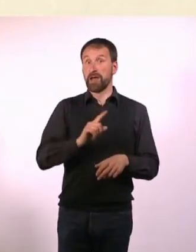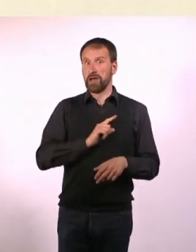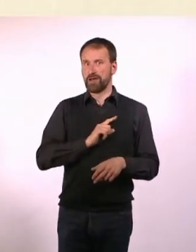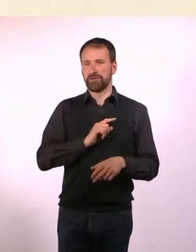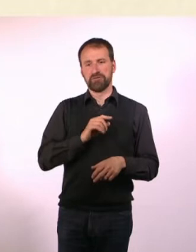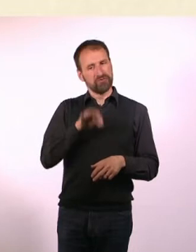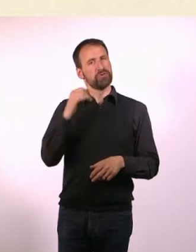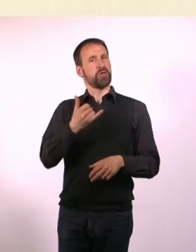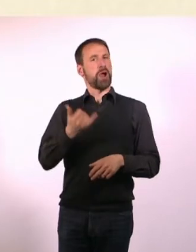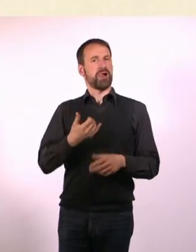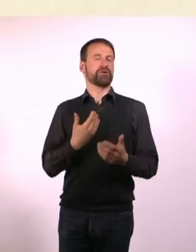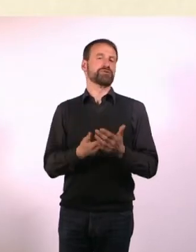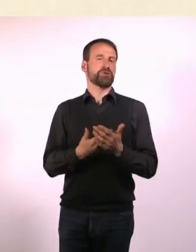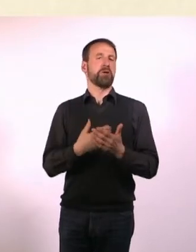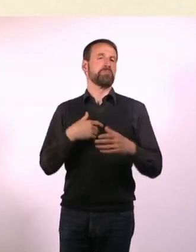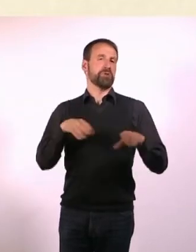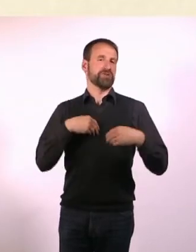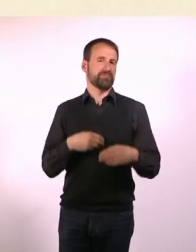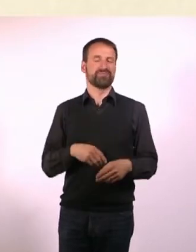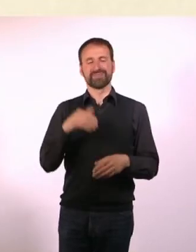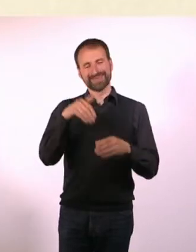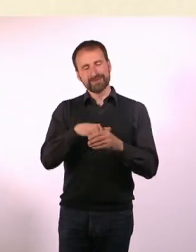Es wird auch viel über Mobbing geschrieben, was ich da erlebt habe.